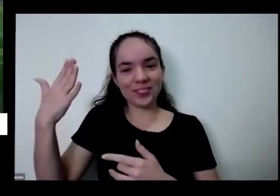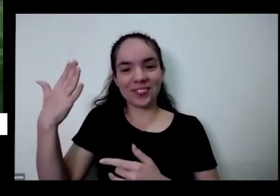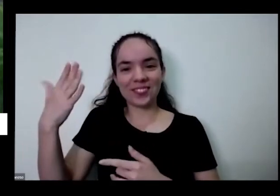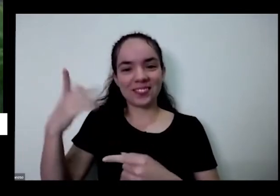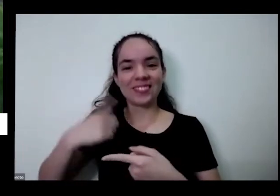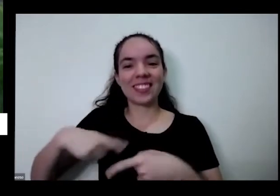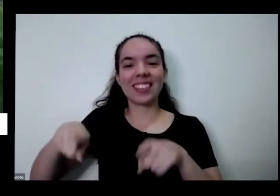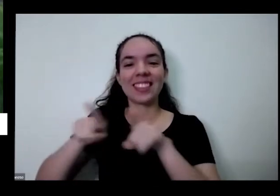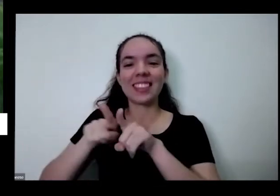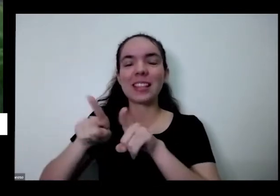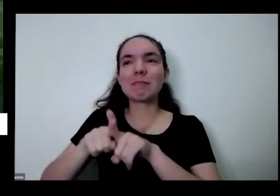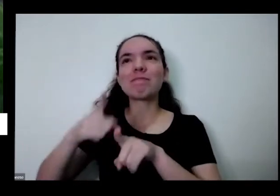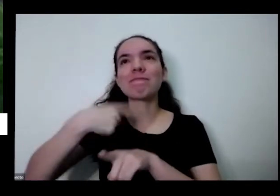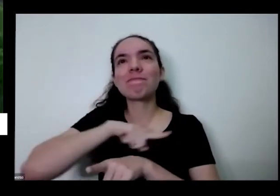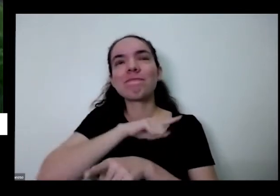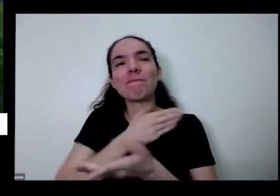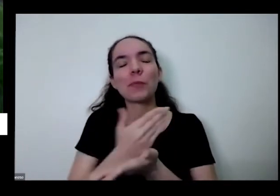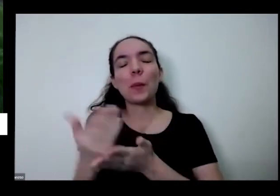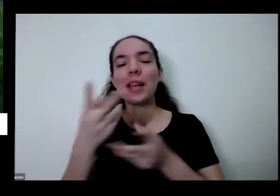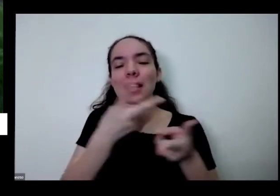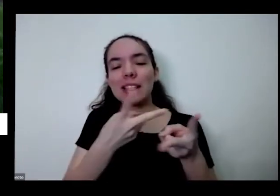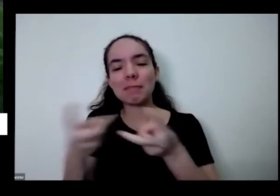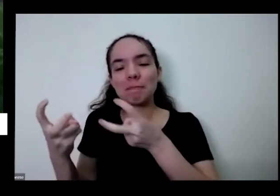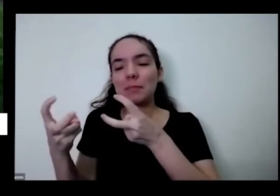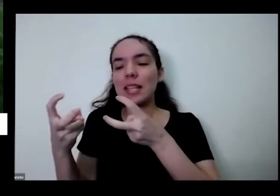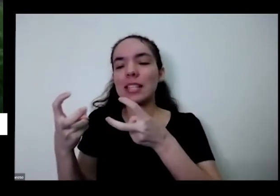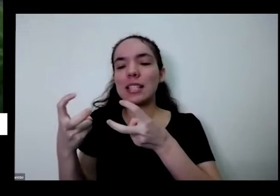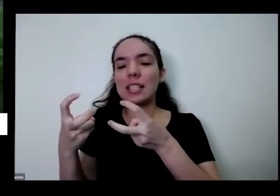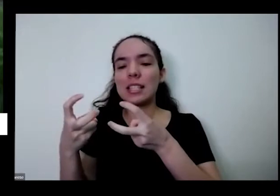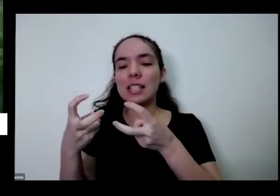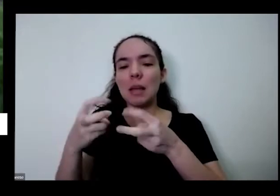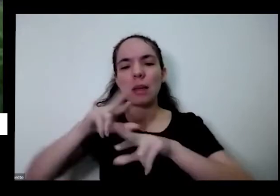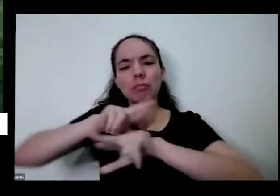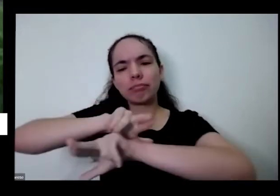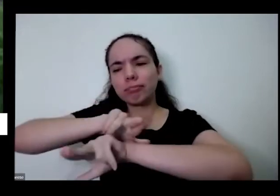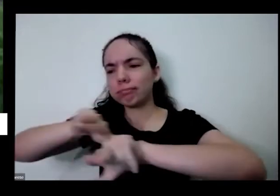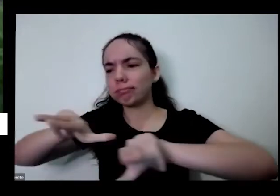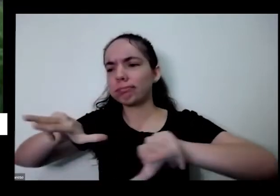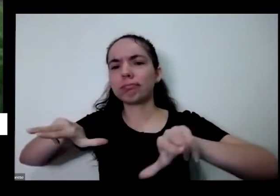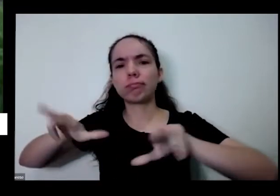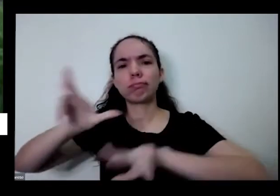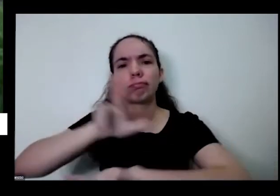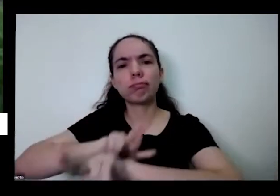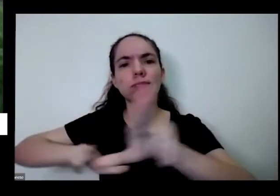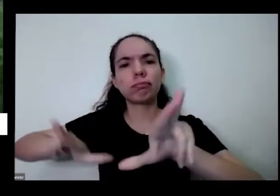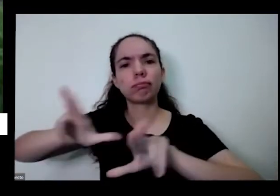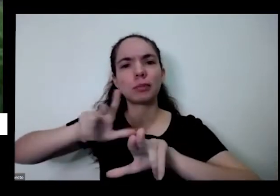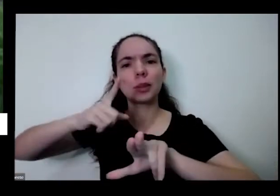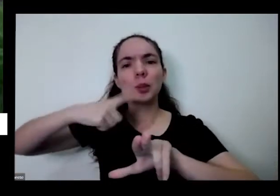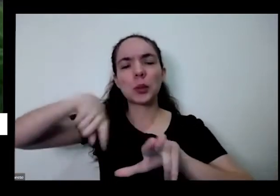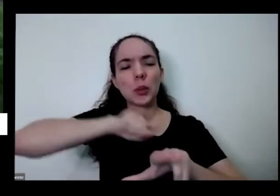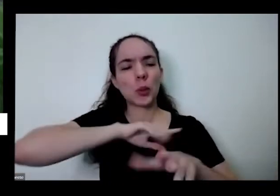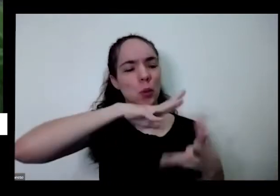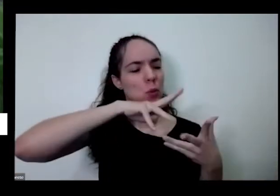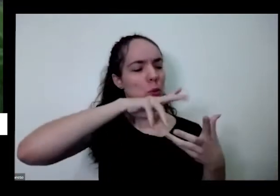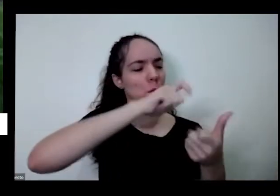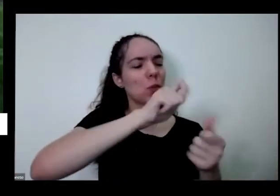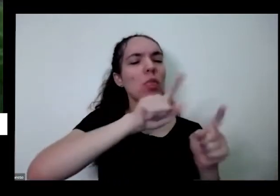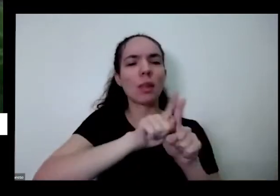começa a perceber EA respeitar toda adversidade que tem nesse nosso planeta tão bonito né a gente